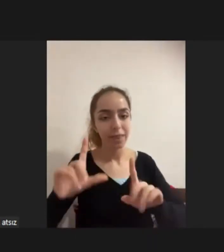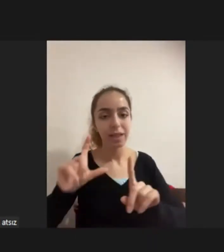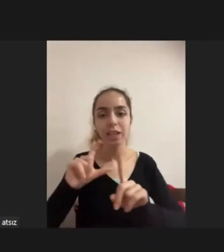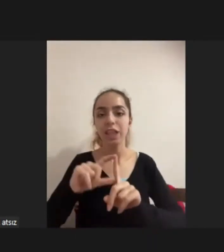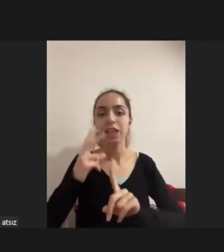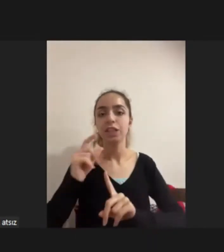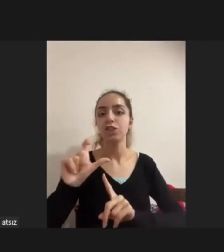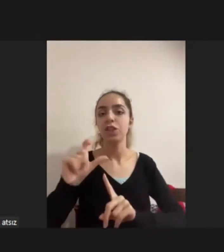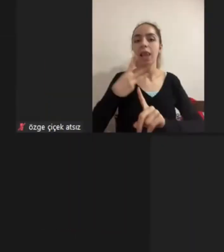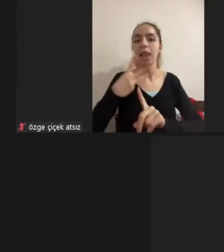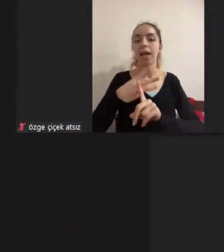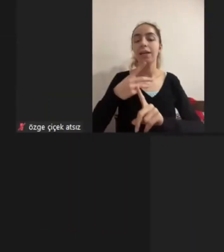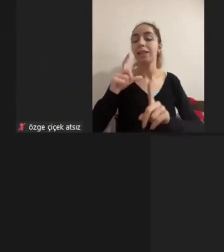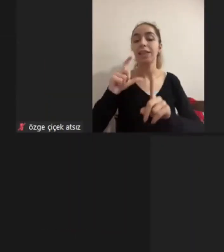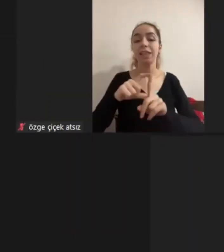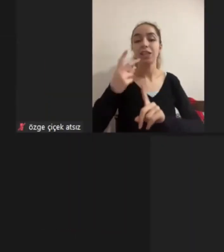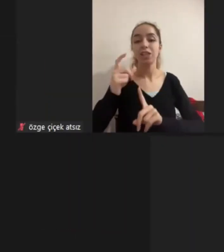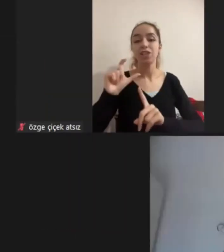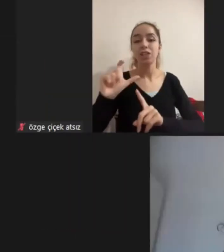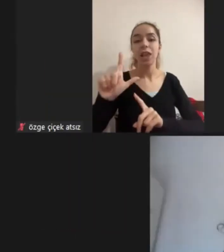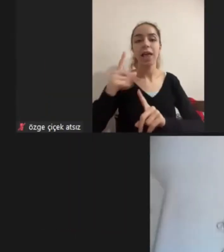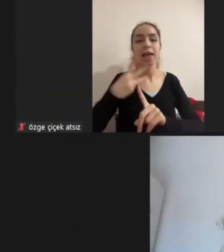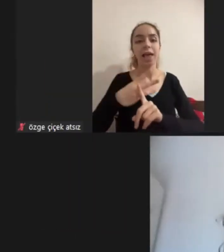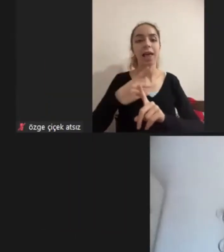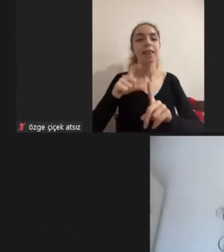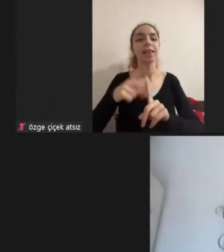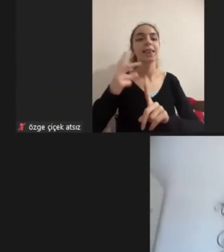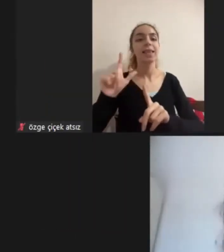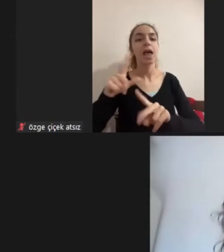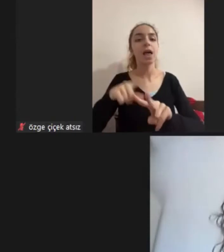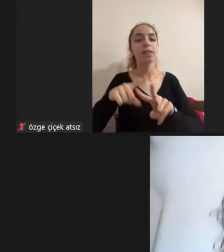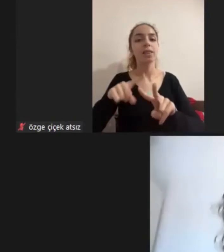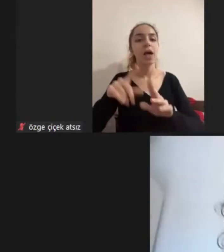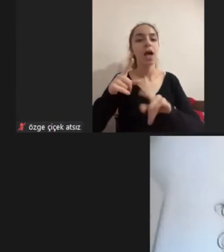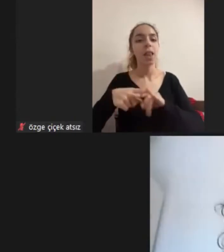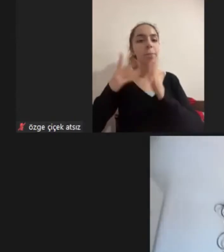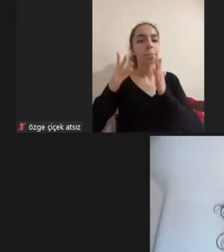Dicle Dilan Özmen Doğru mu acaba Sıralama doğru mu